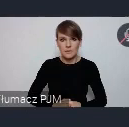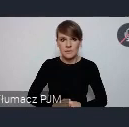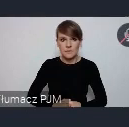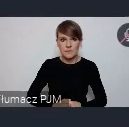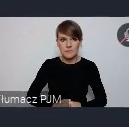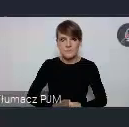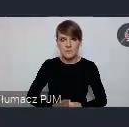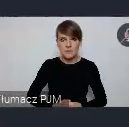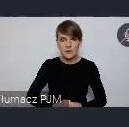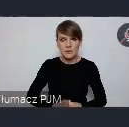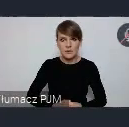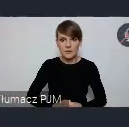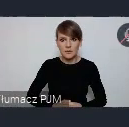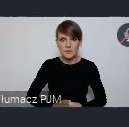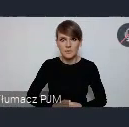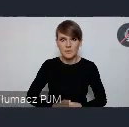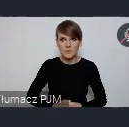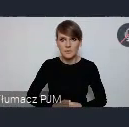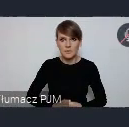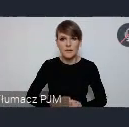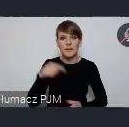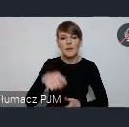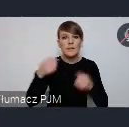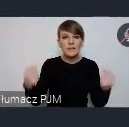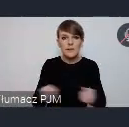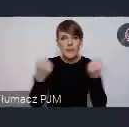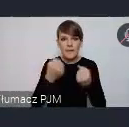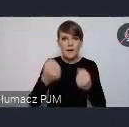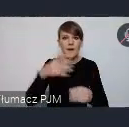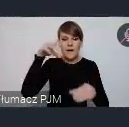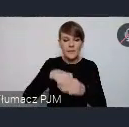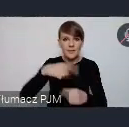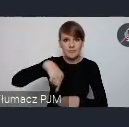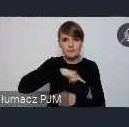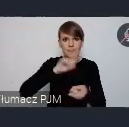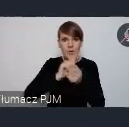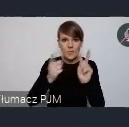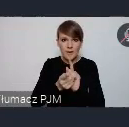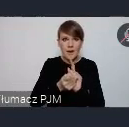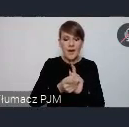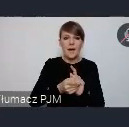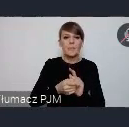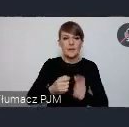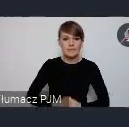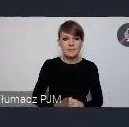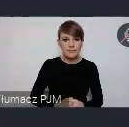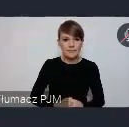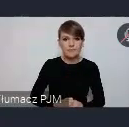Natomiast, no właśnie jest incjatywa w ramach której się tutaj spotykamy. Czyli "WUF w Twoim Mieście" chcemy, żeby ten WUF